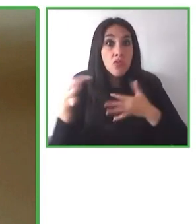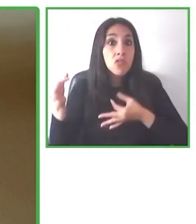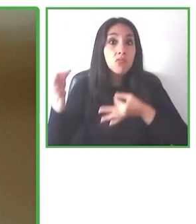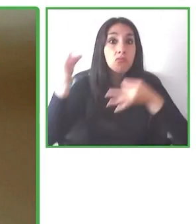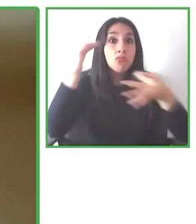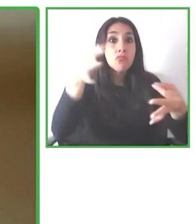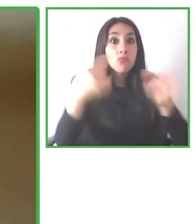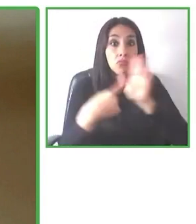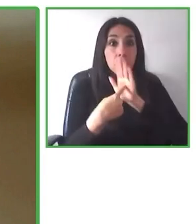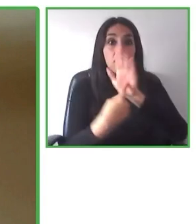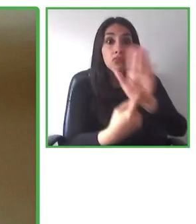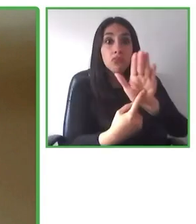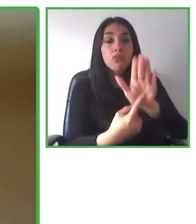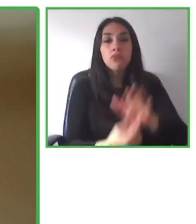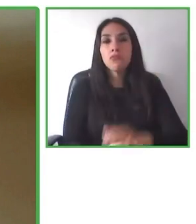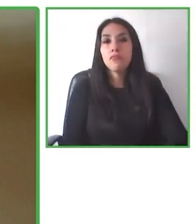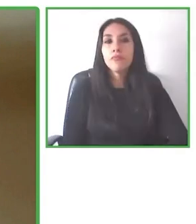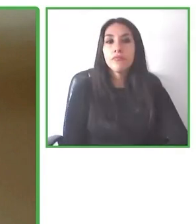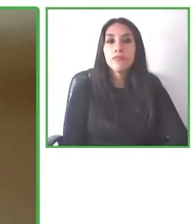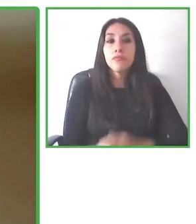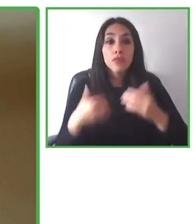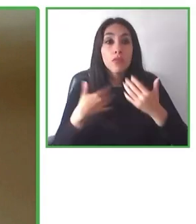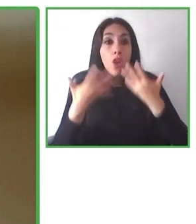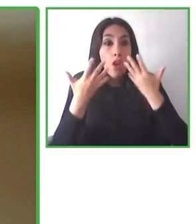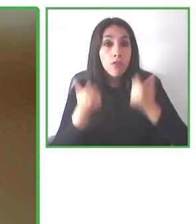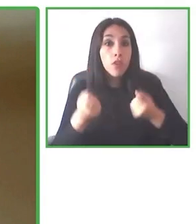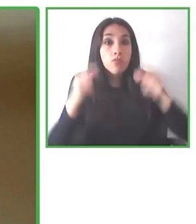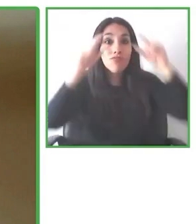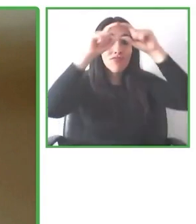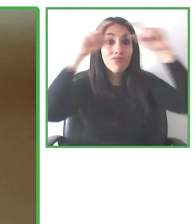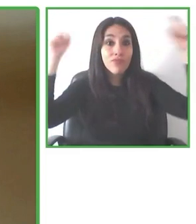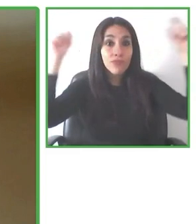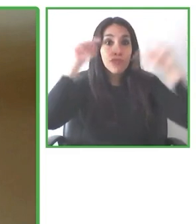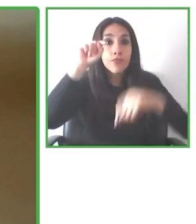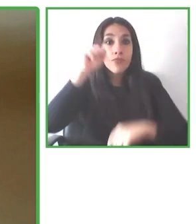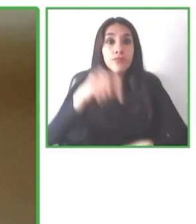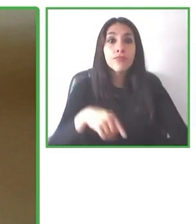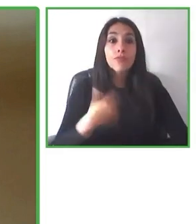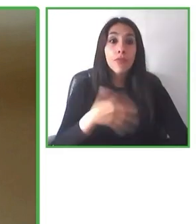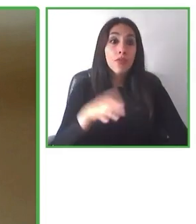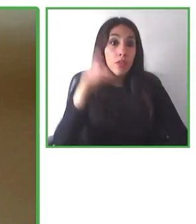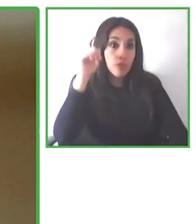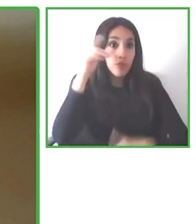Somos personas que estamos a lo largo de más de 13 países, se hablan más de cinco idiomas